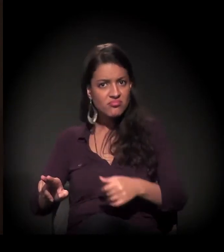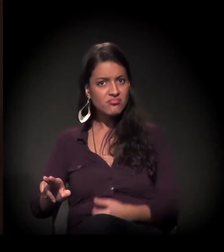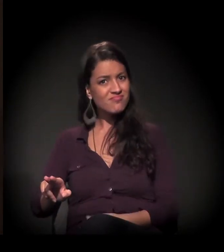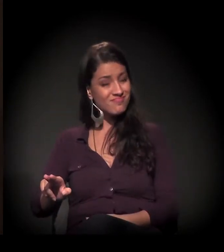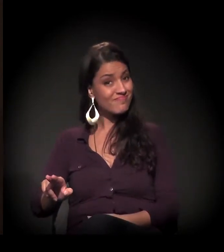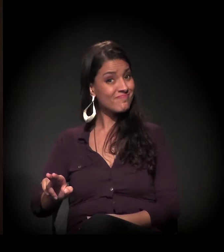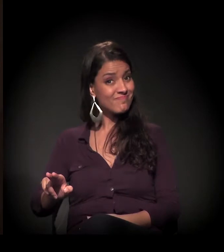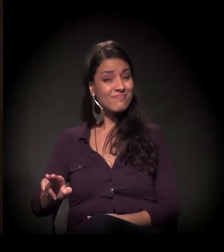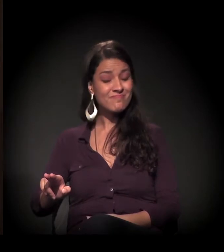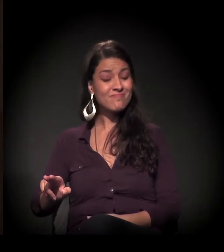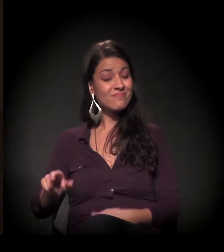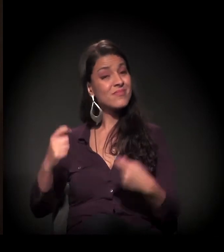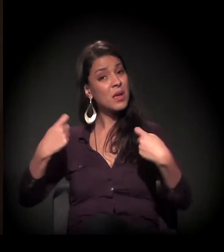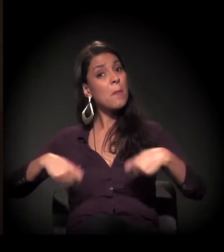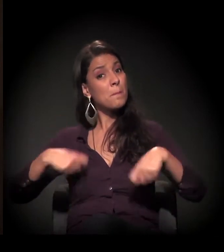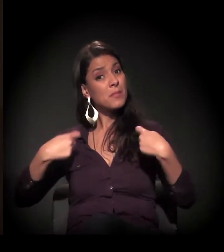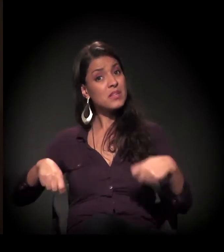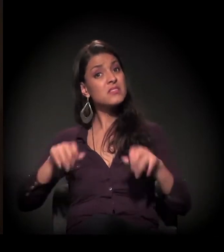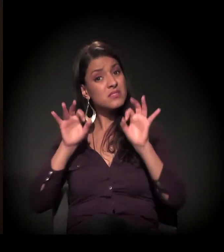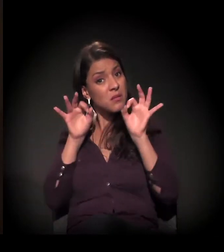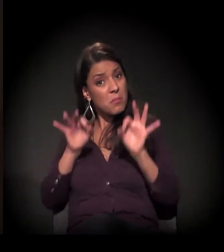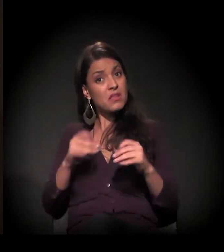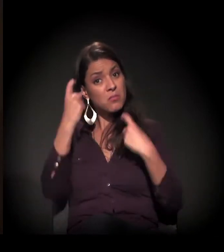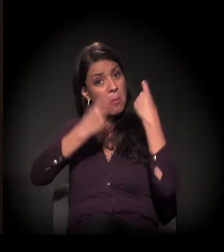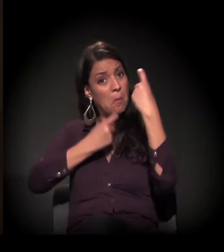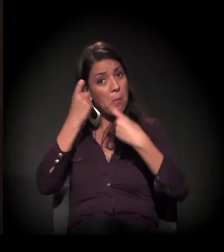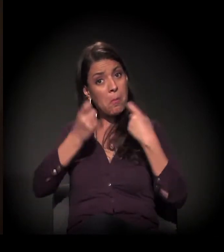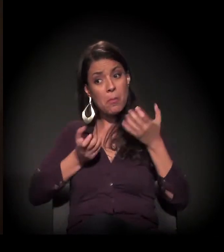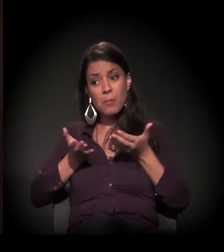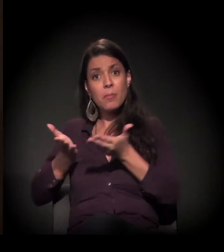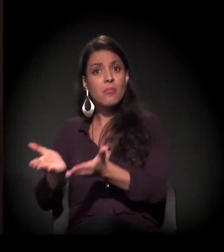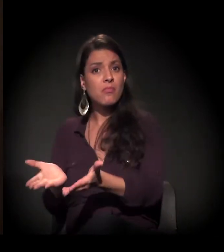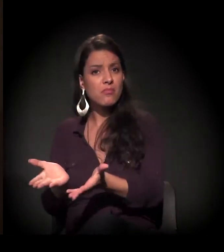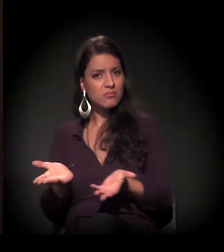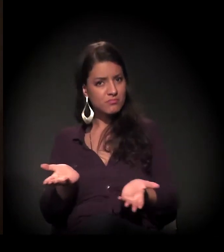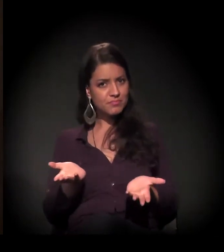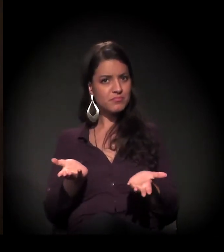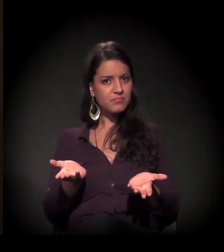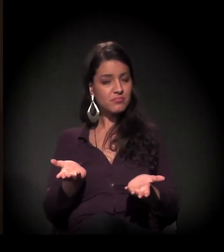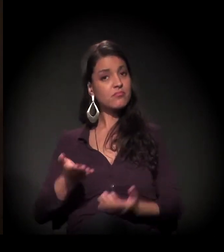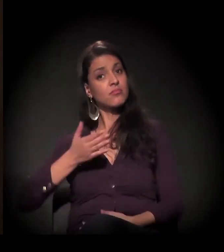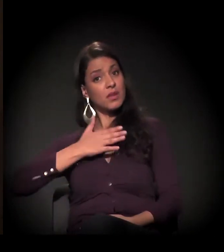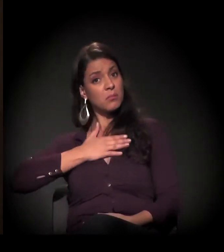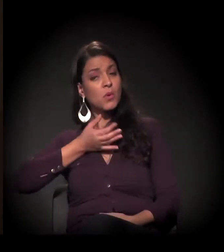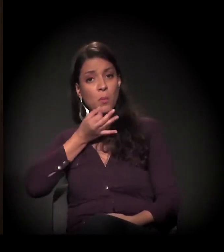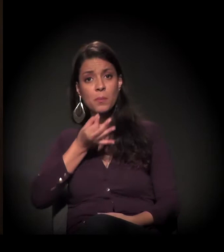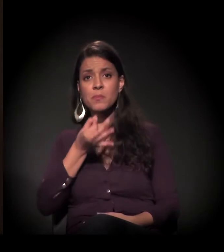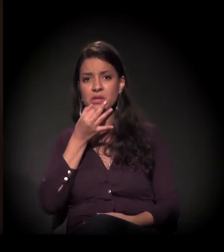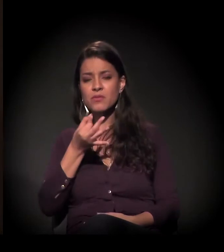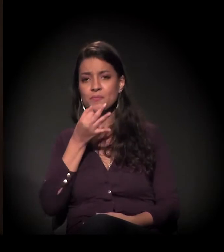Precisamos nos envolver. Para mim, é